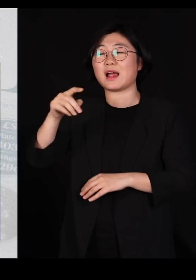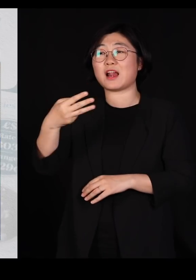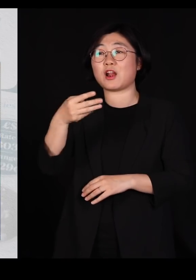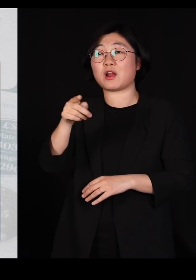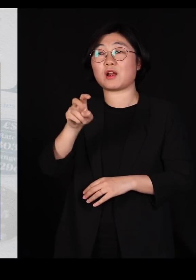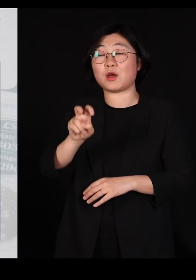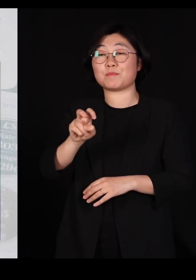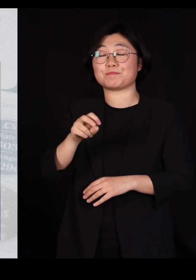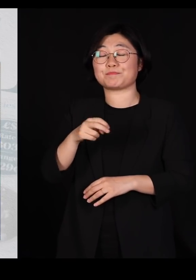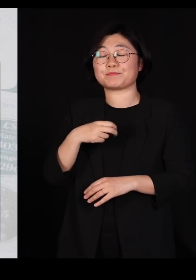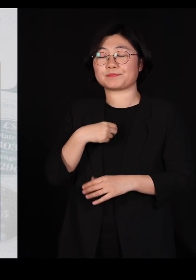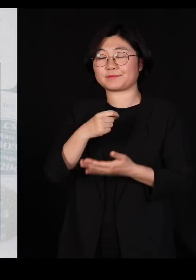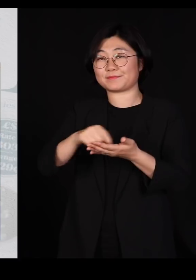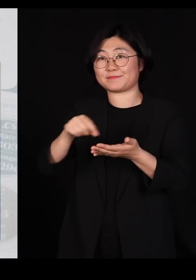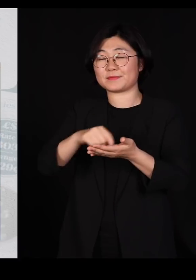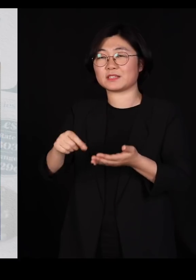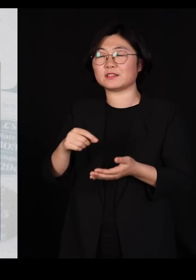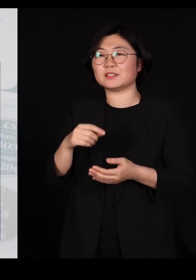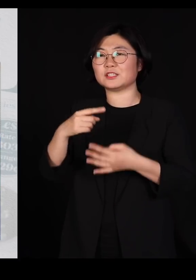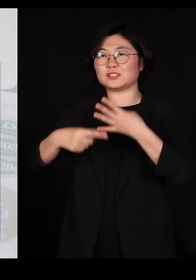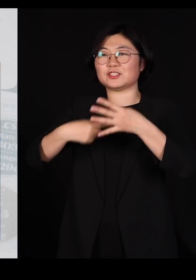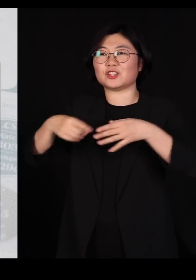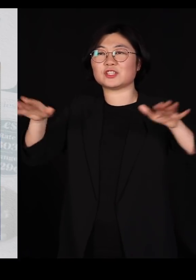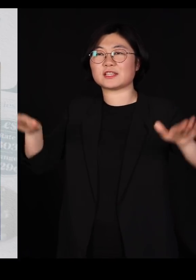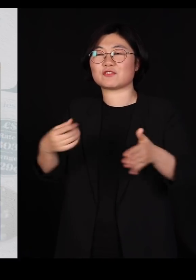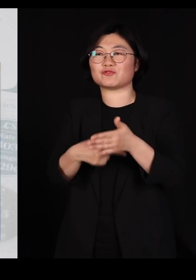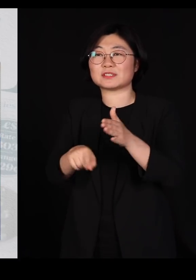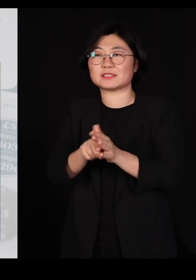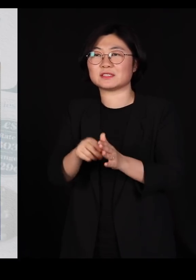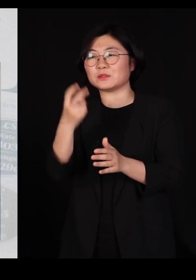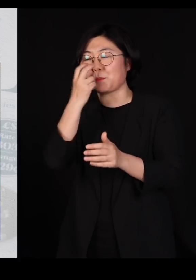'철새들을 위한 변호'라는 글을 썼습니다